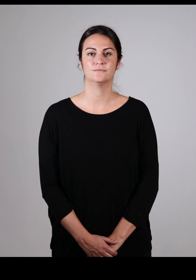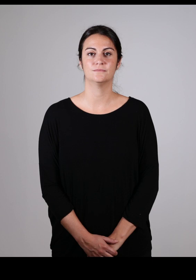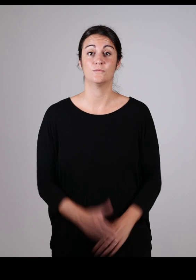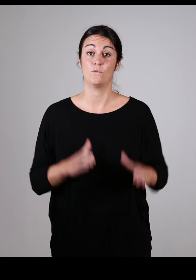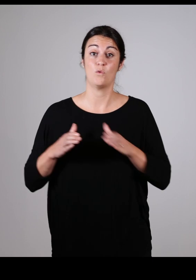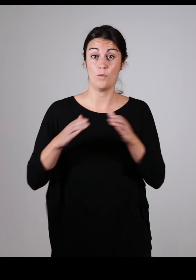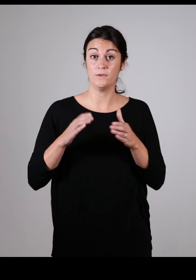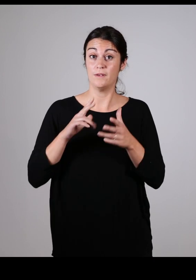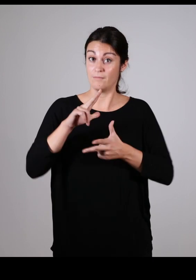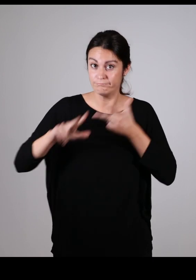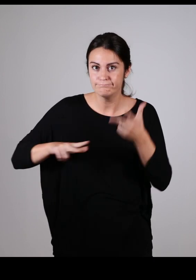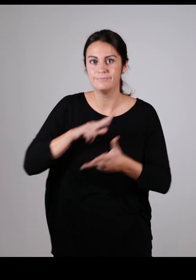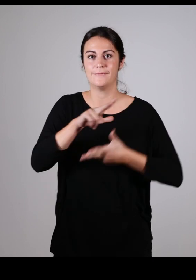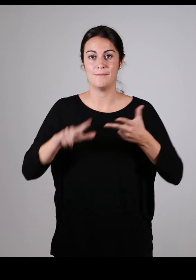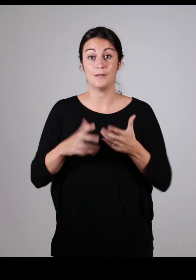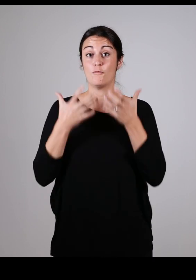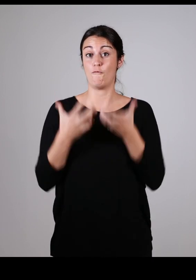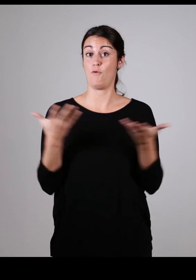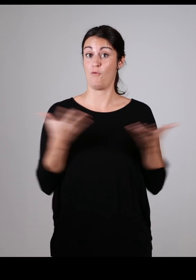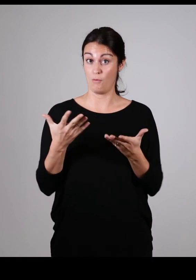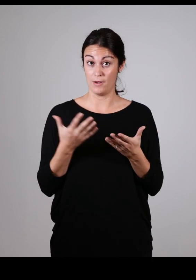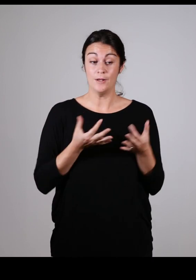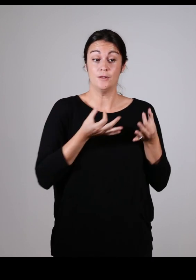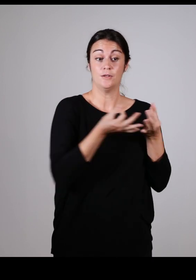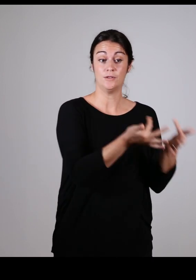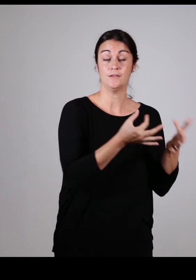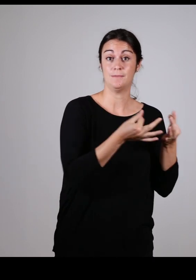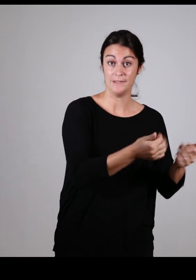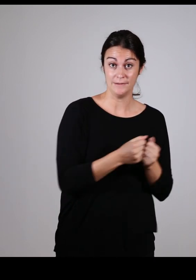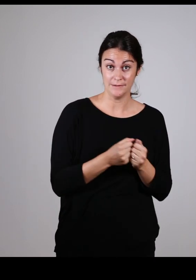La communauté d’Agglomération Pays Basque veut sensibiliser et améliorer l’accessibilité pour tous,